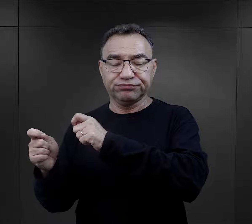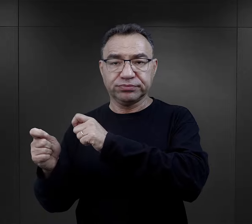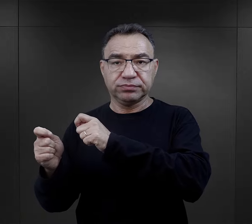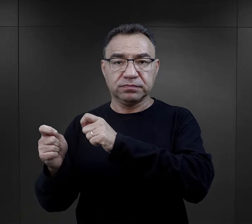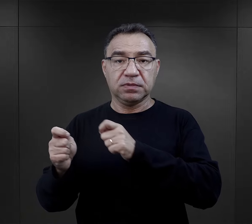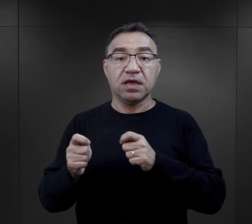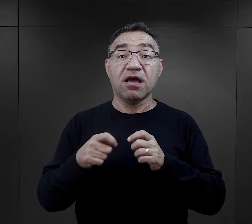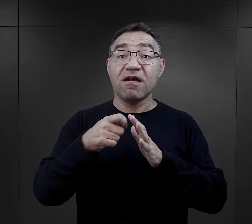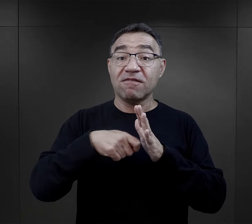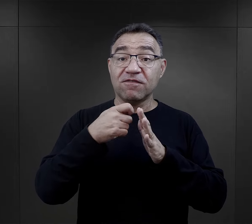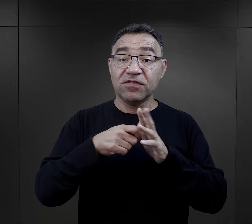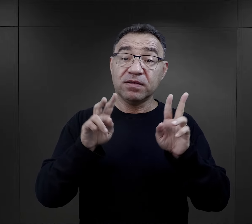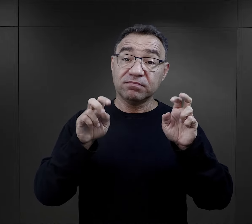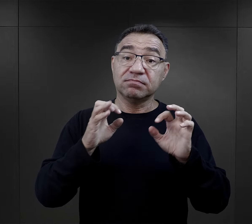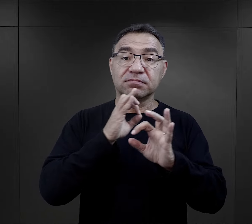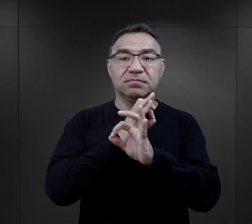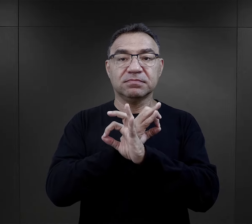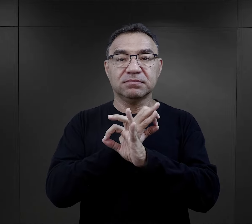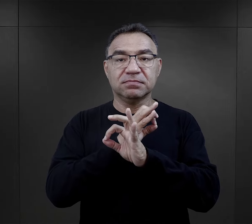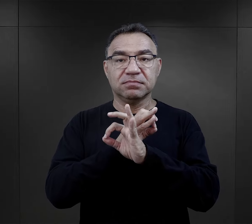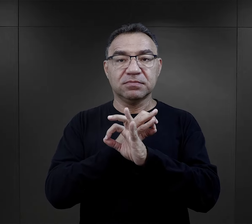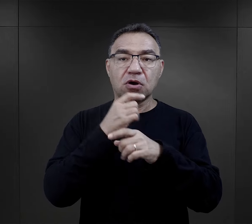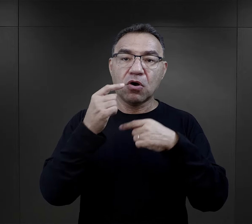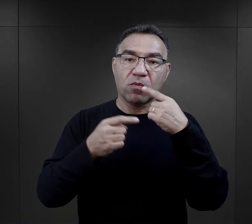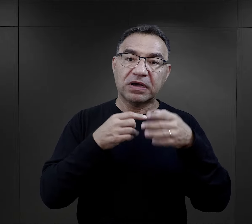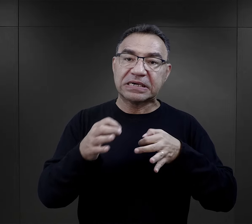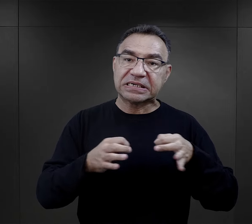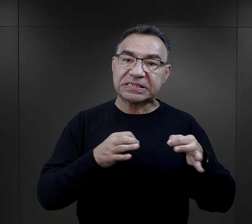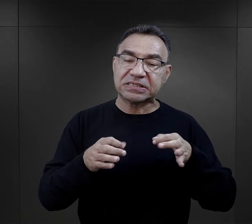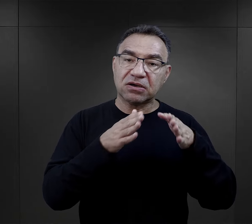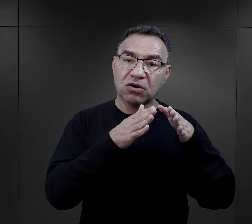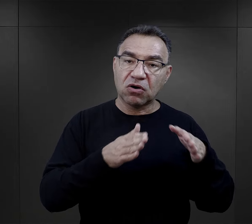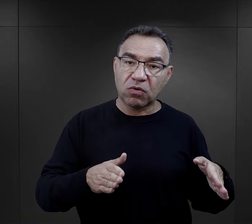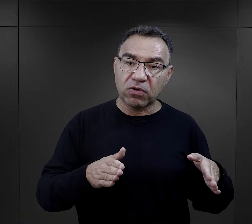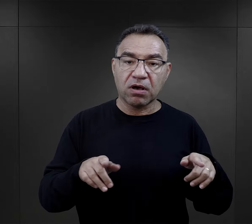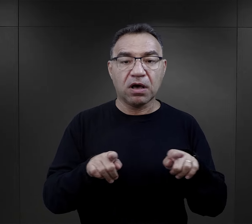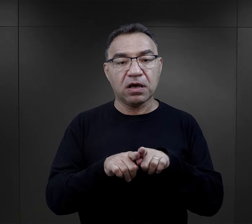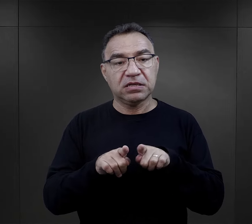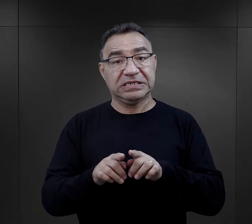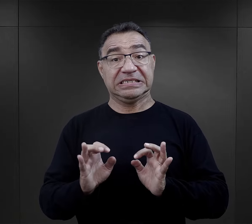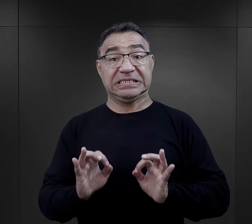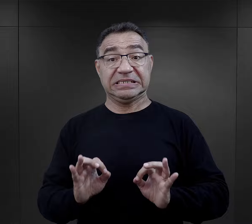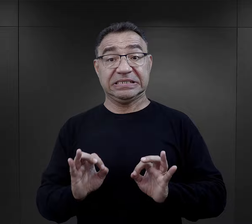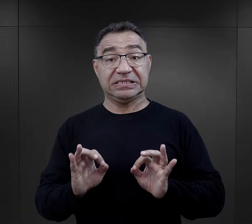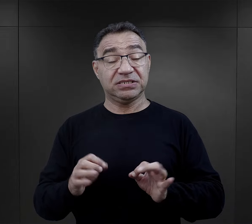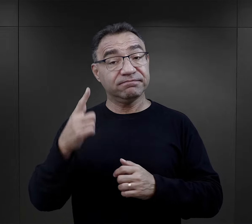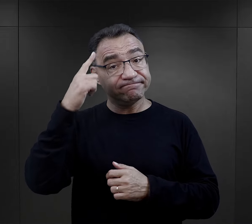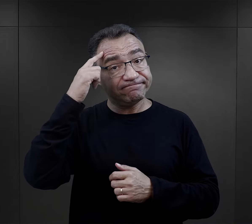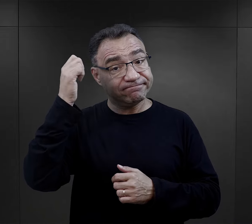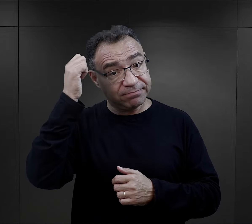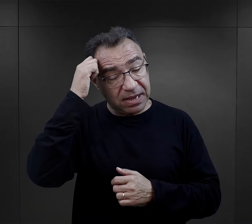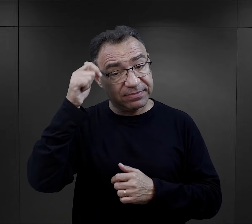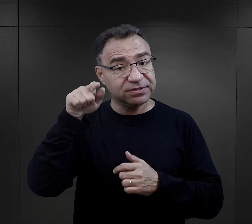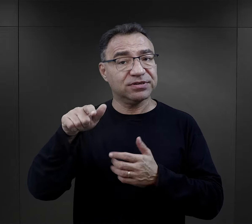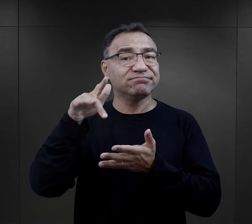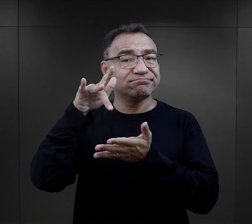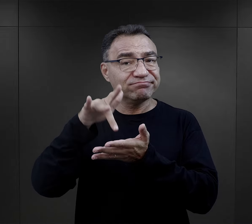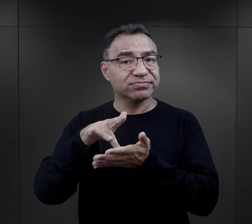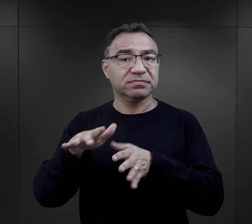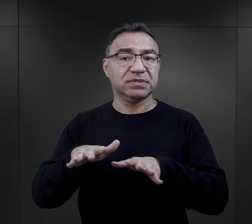W podcaście „O Auschwitz” mówimy o historii obozu oraz o naszej współczesnej pamięci o tym szczególnym miejscu.